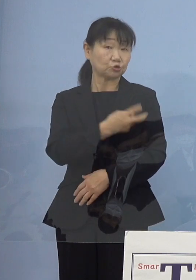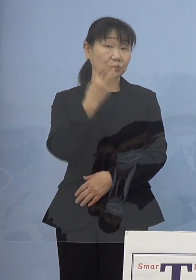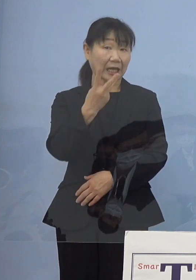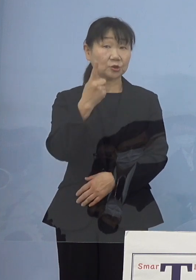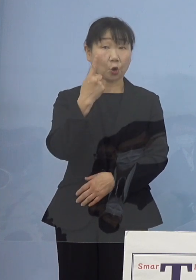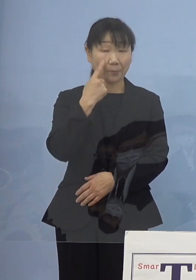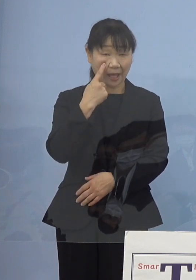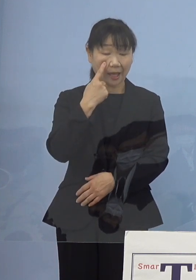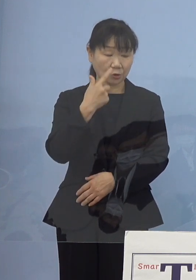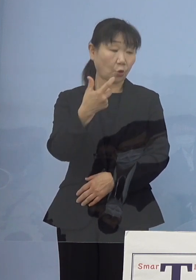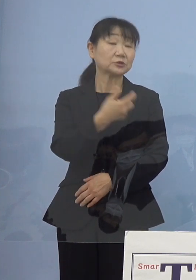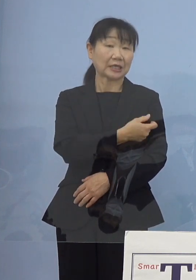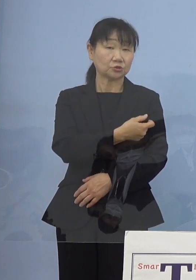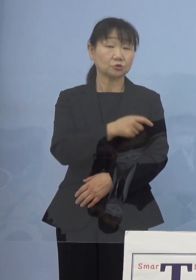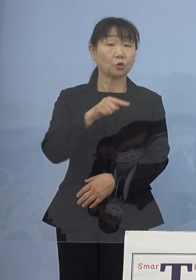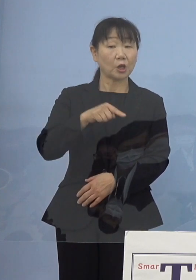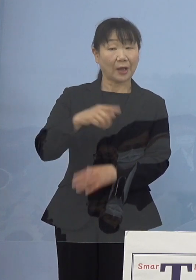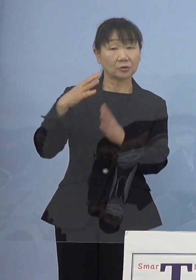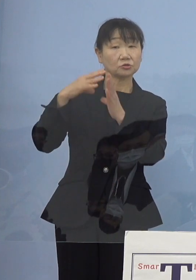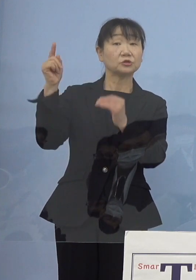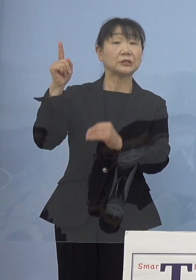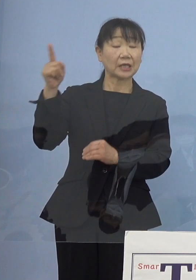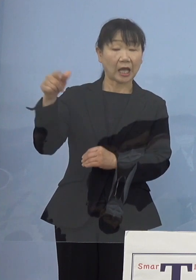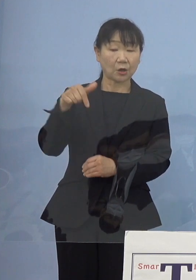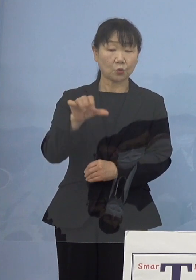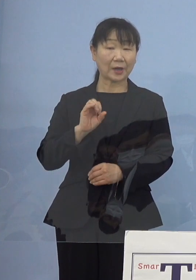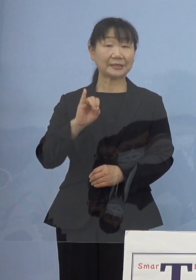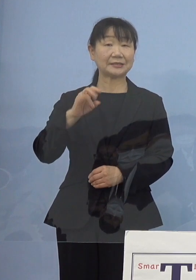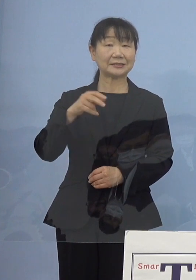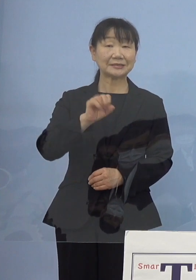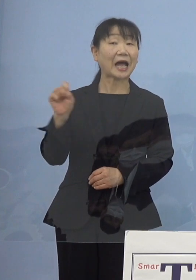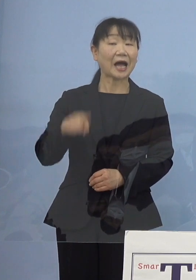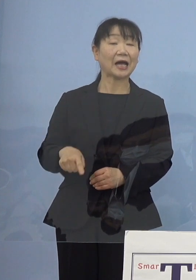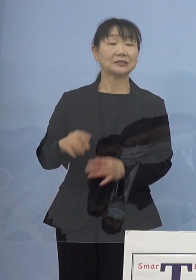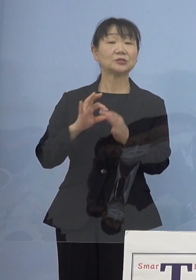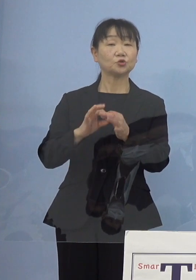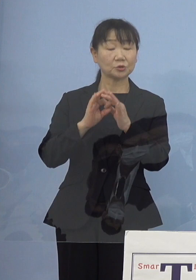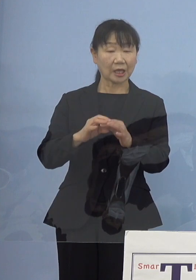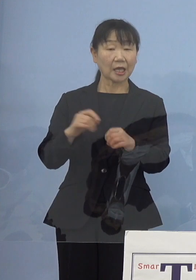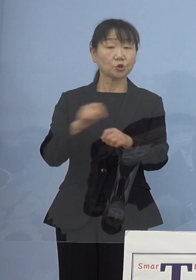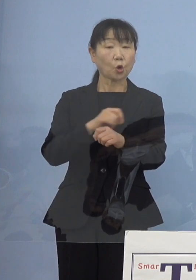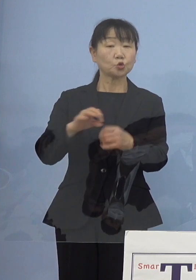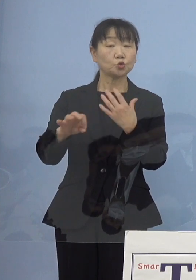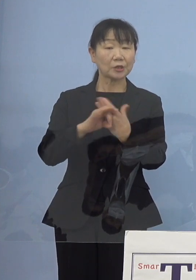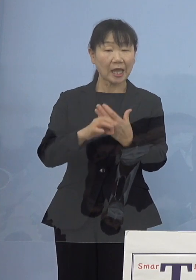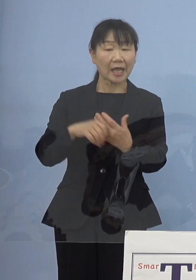ちょうど国の方がファイザーについて これを特例承認をしたところで